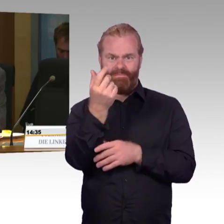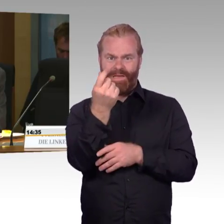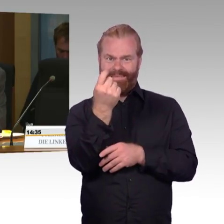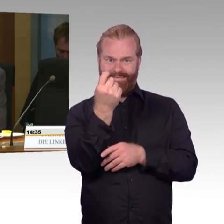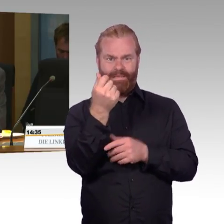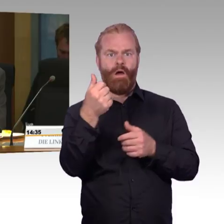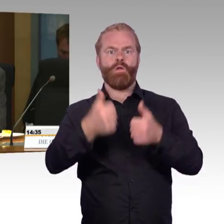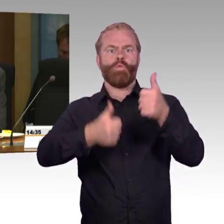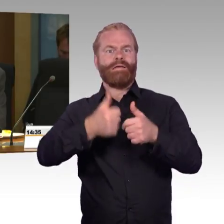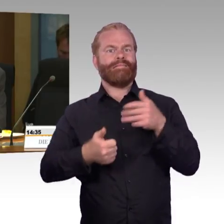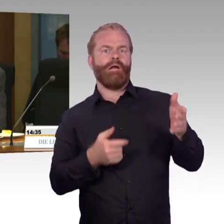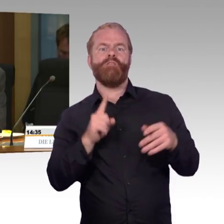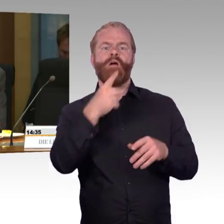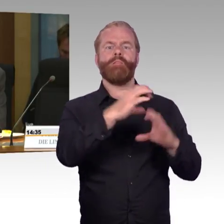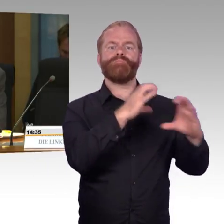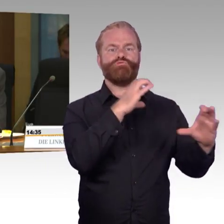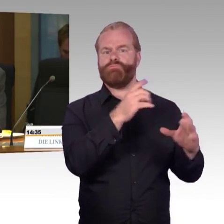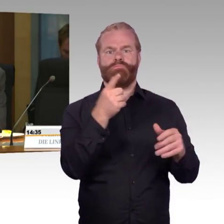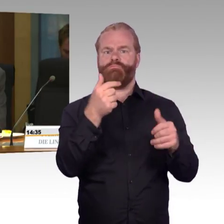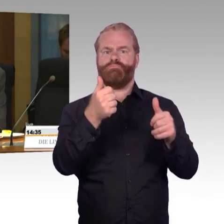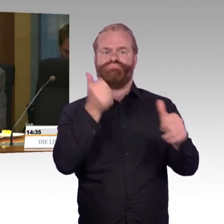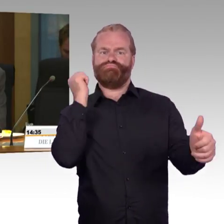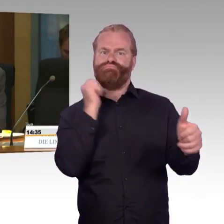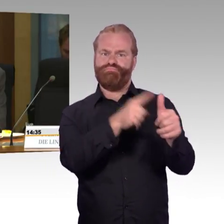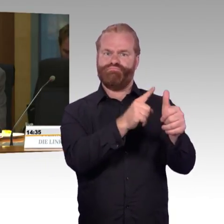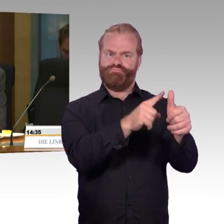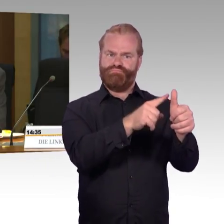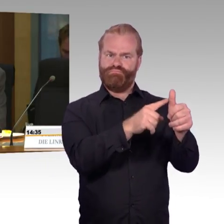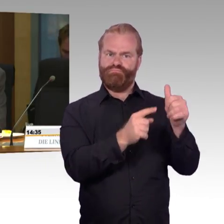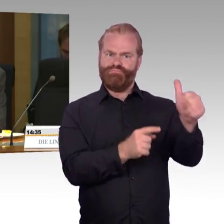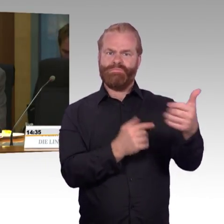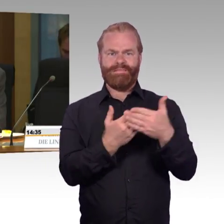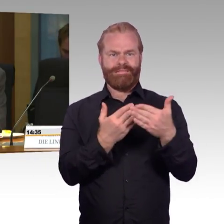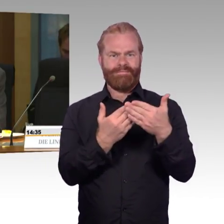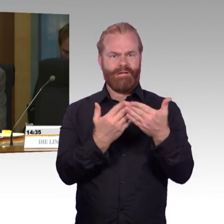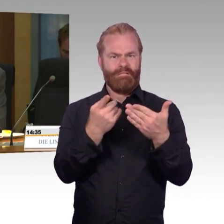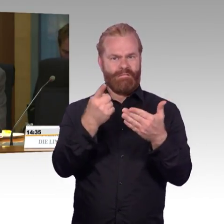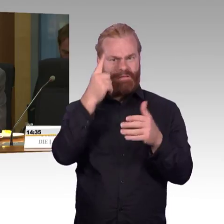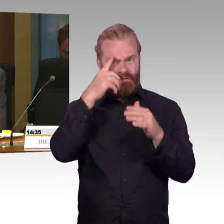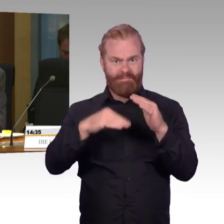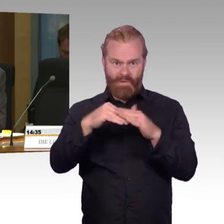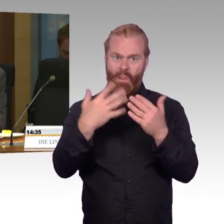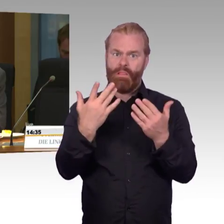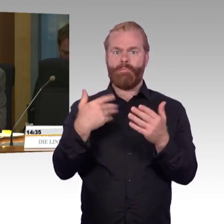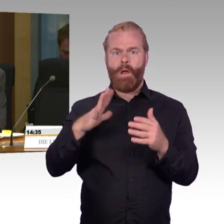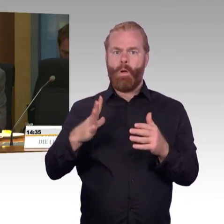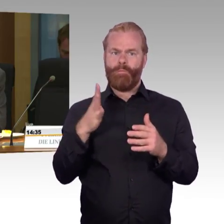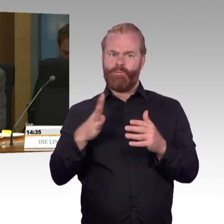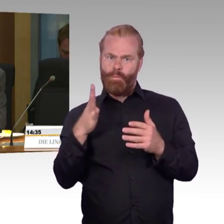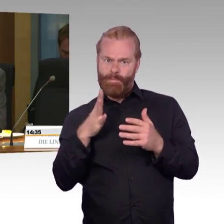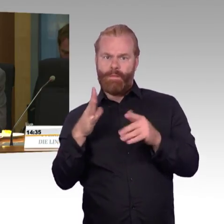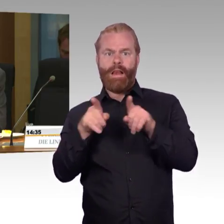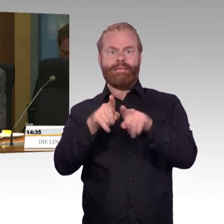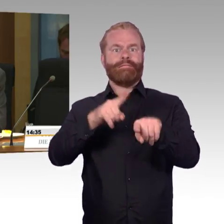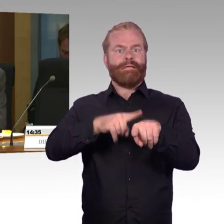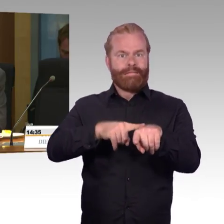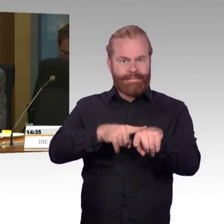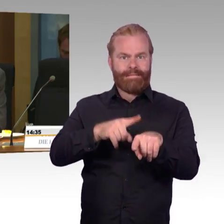Welche Überlegungen liegen da Ihren Strategien zugrunde für die engeren